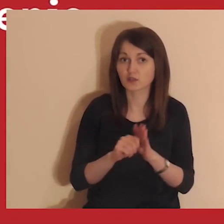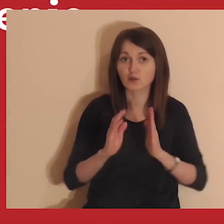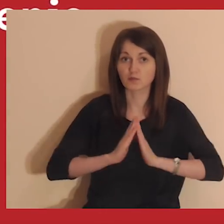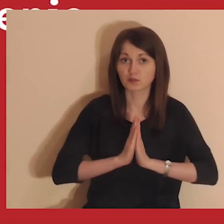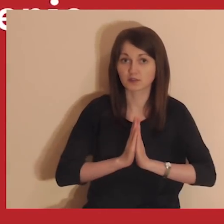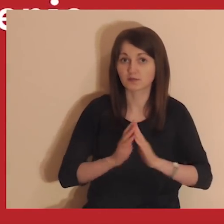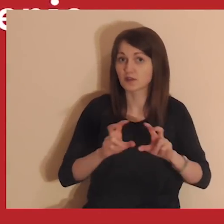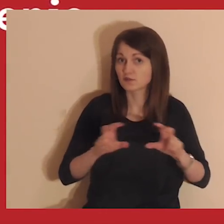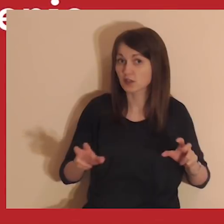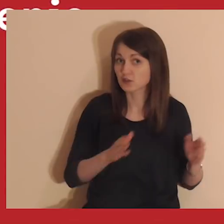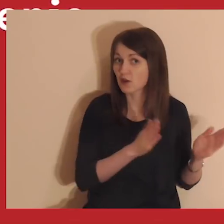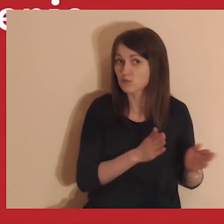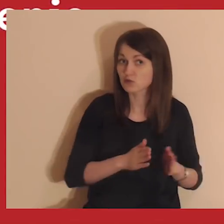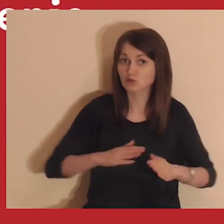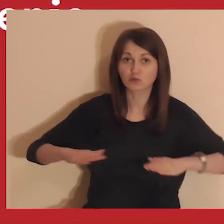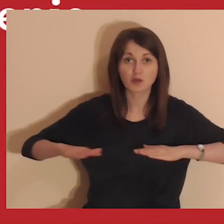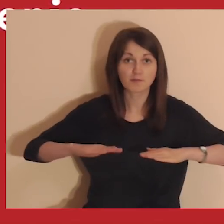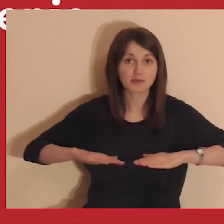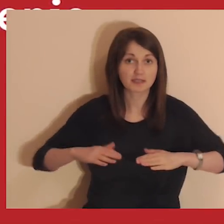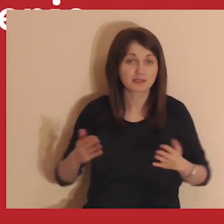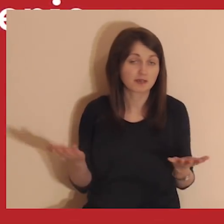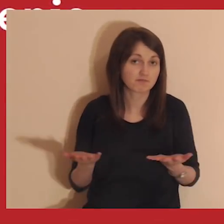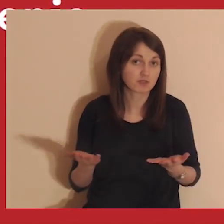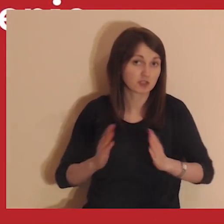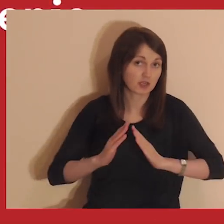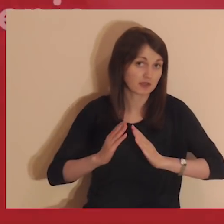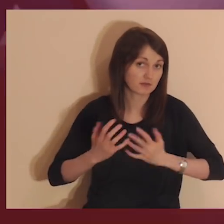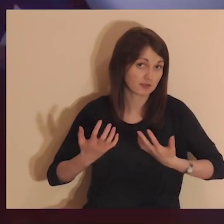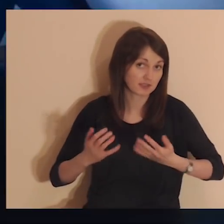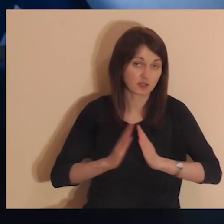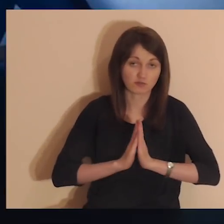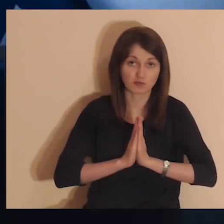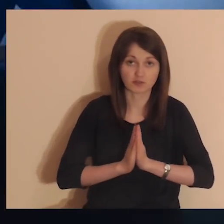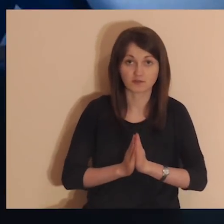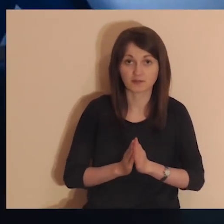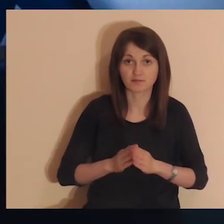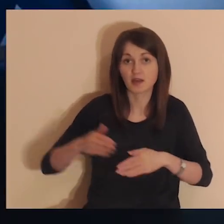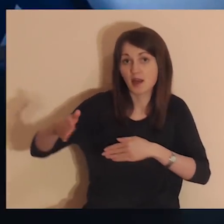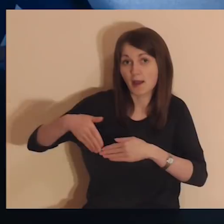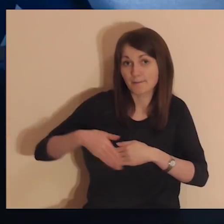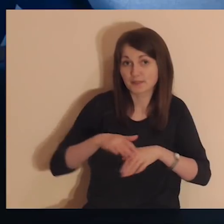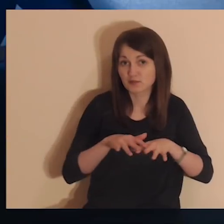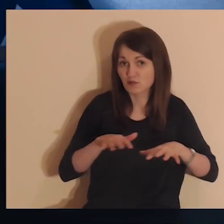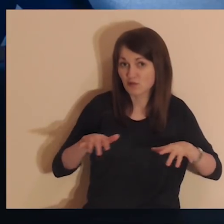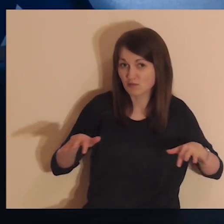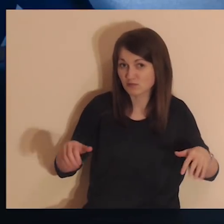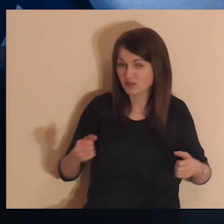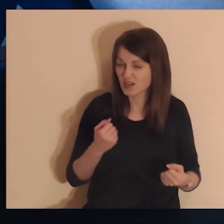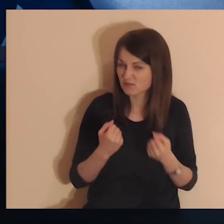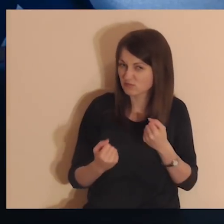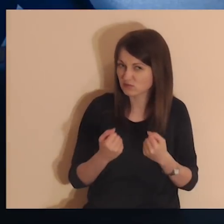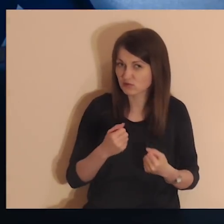W tym czasie przygotuj sobie miejsce, w którym chcesz medytować. Medytowanie przy komputerze jest bardzo trudne.